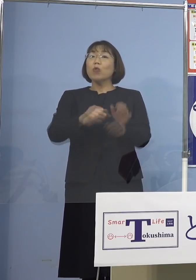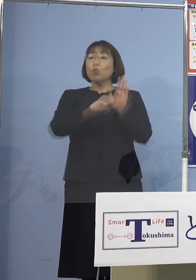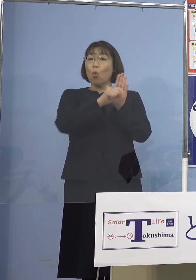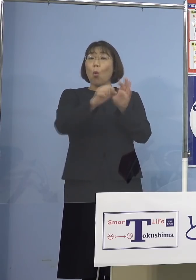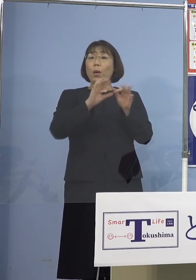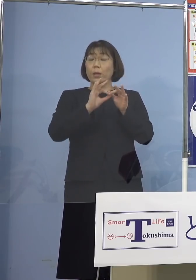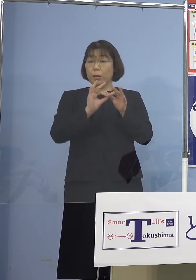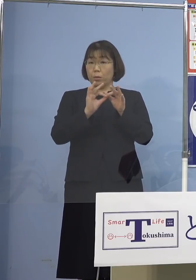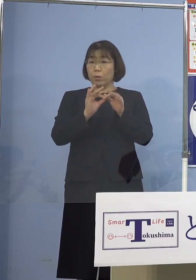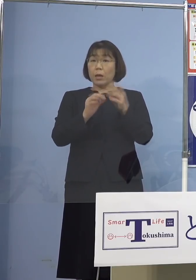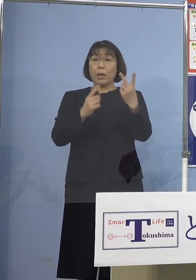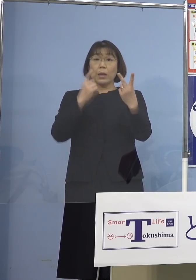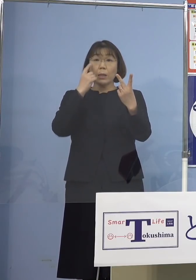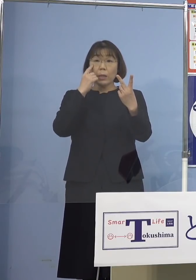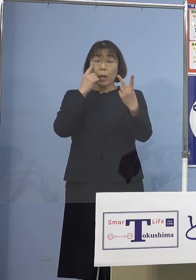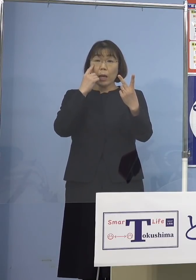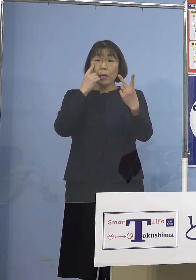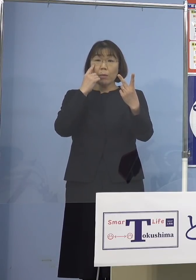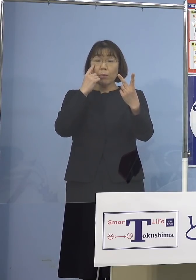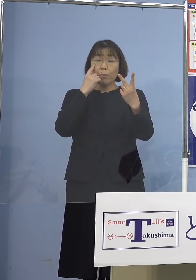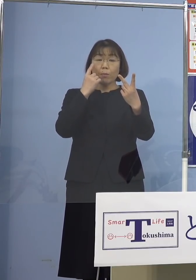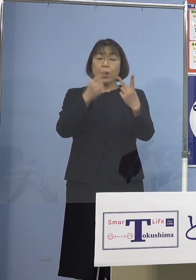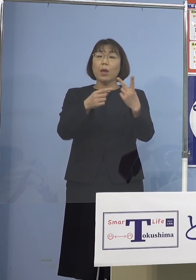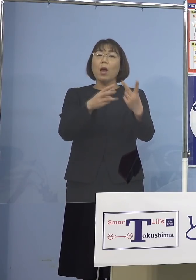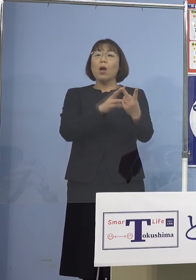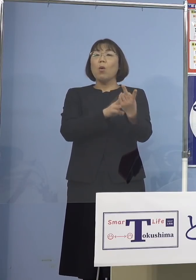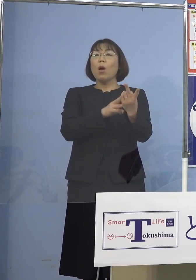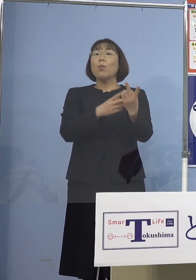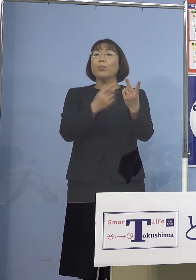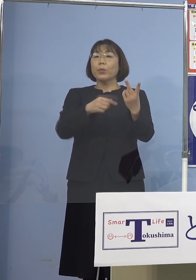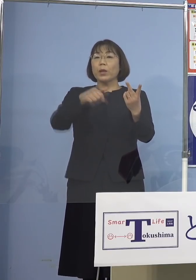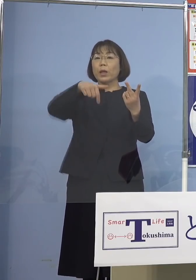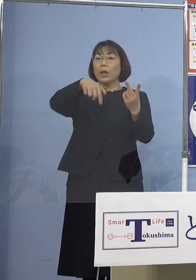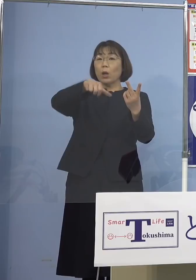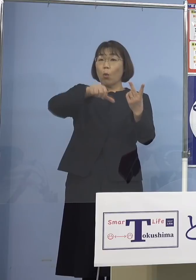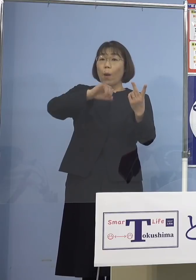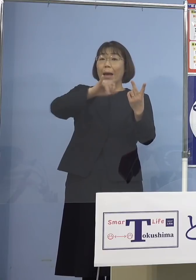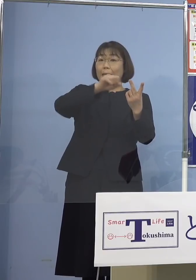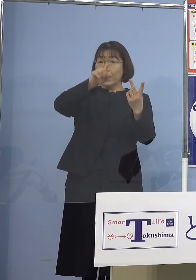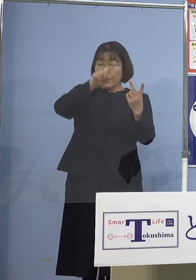2回目ワクチン接種しても ファイザーでもあるいはモデルナでも